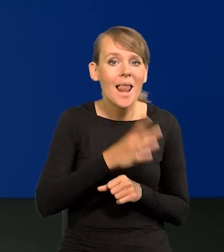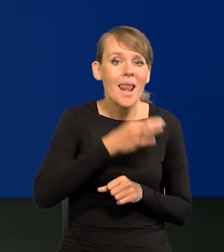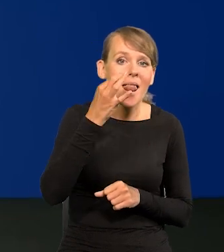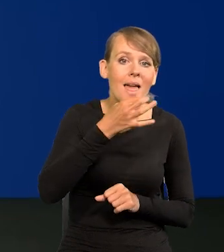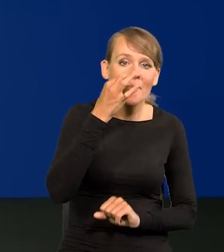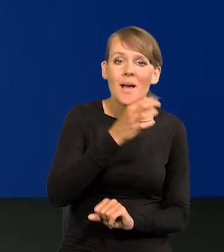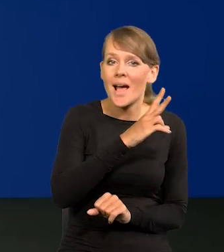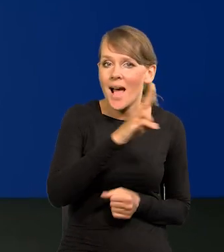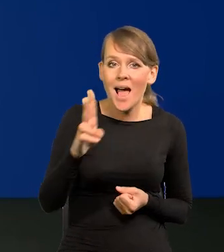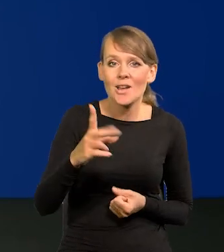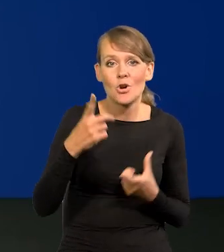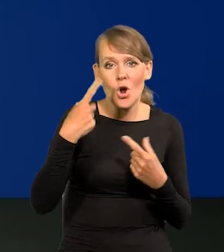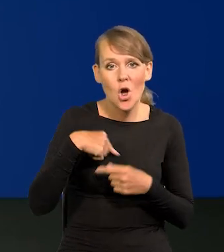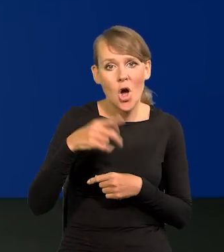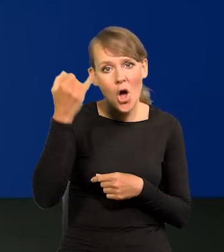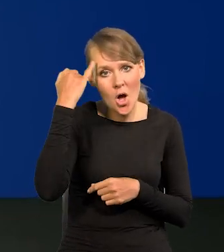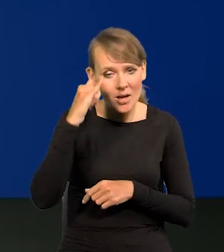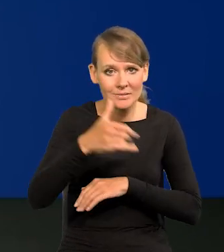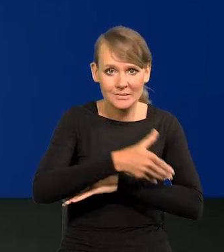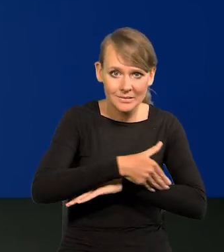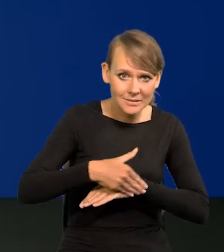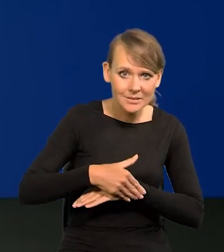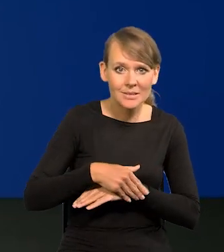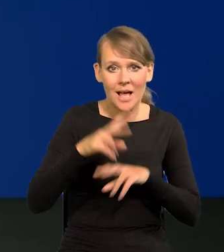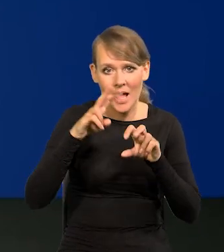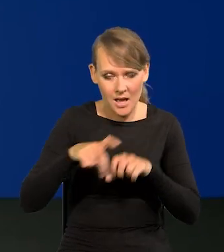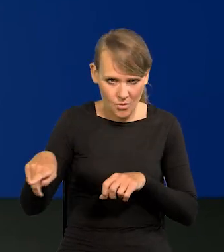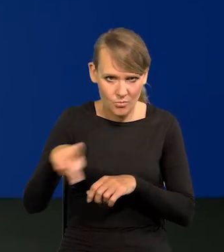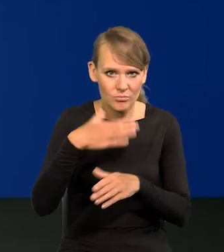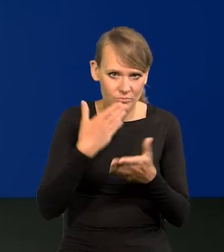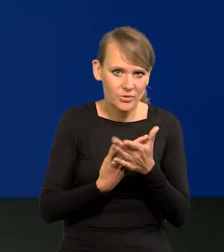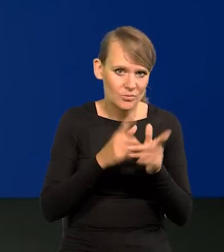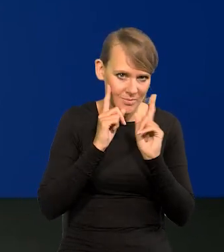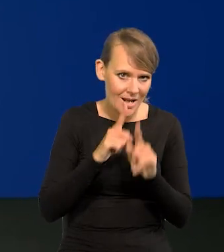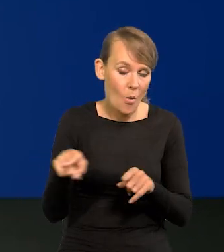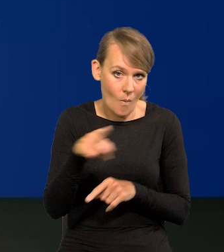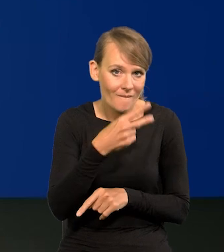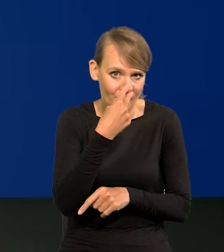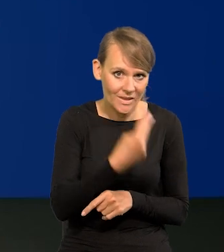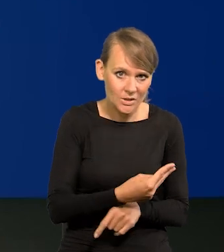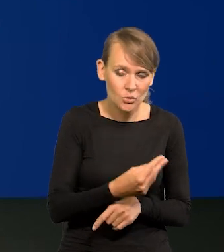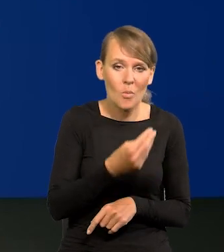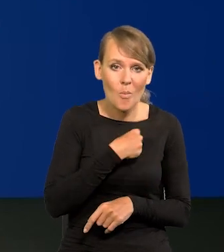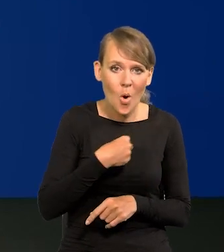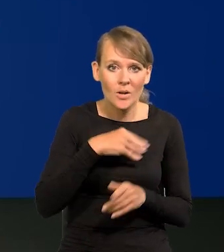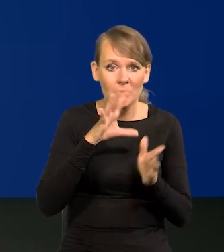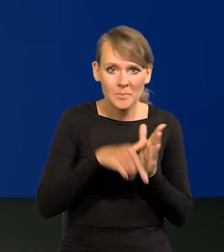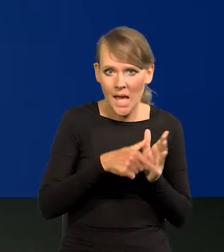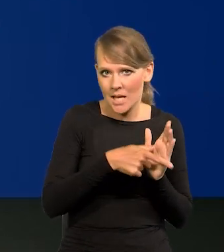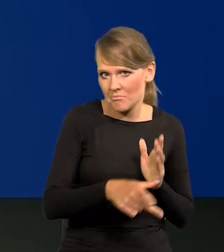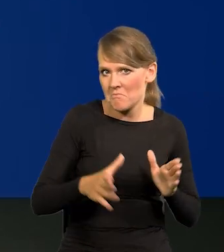Każdy obcokrajowiec, każdy analityk zagraniczny to przyzna i to widzi. W polskich miastach jest bezpiecznie.